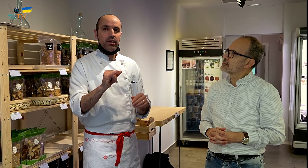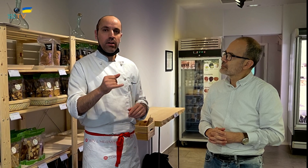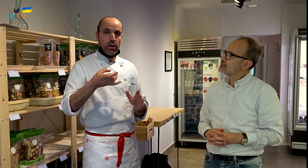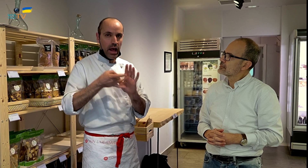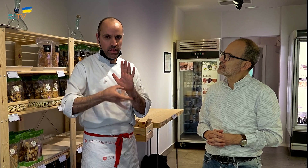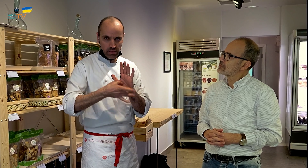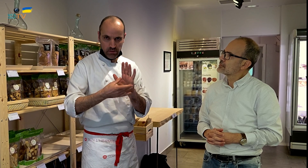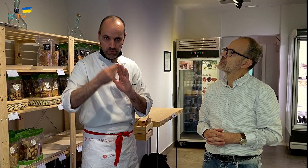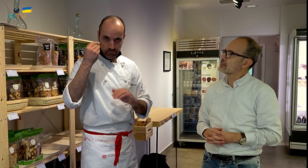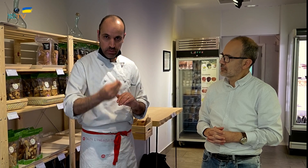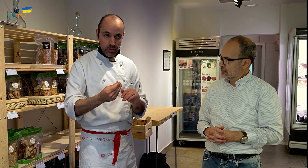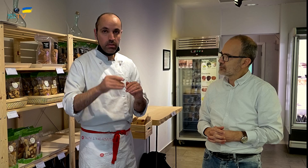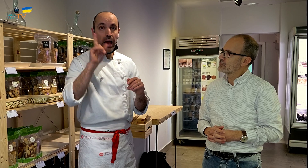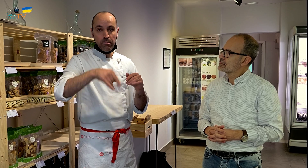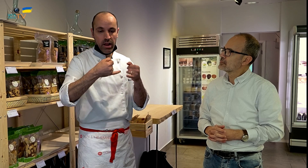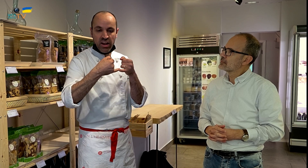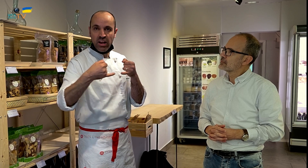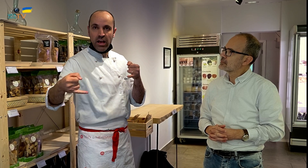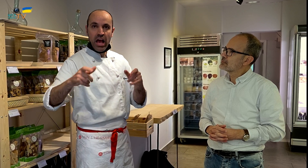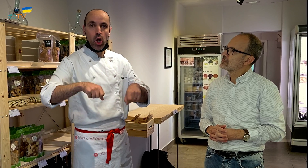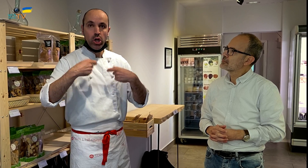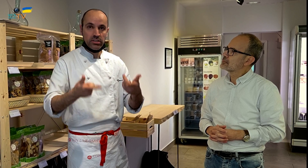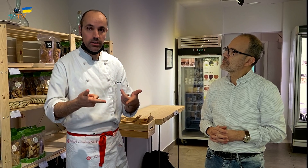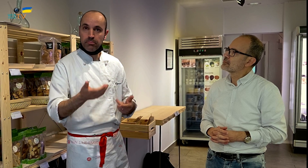y también siguiendo una línea ecológica.